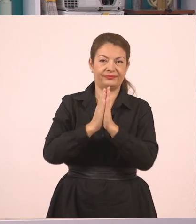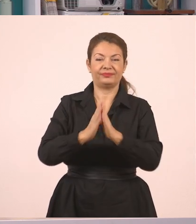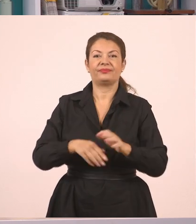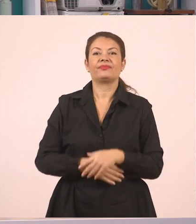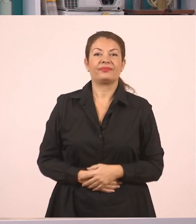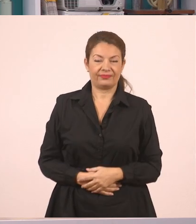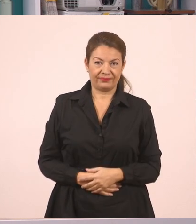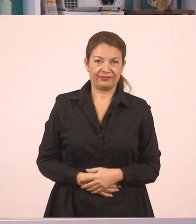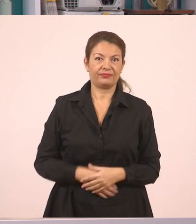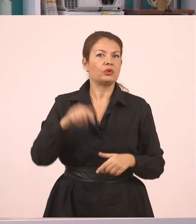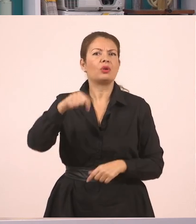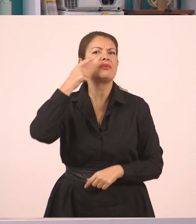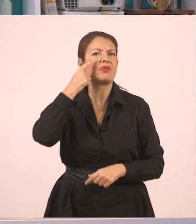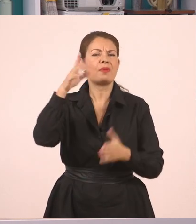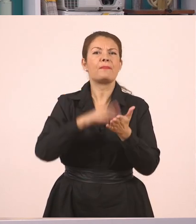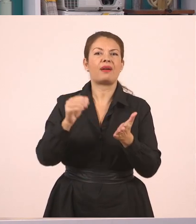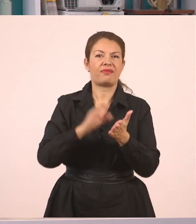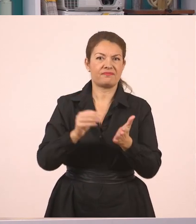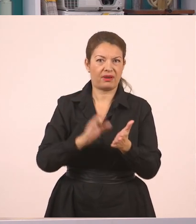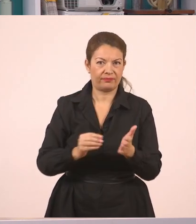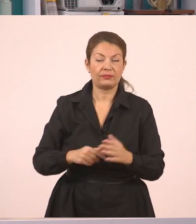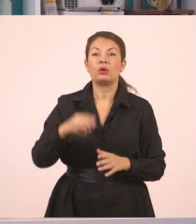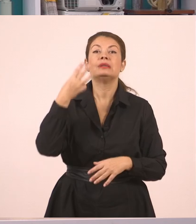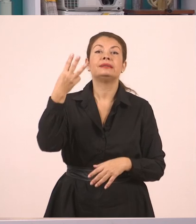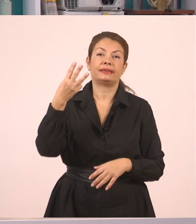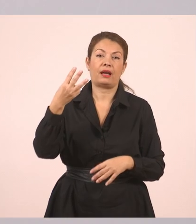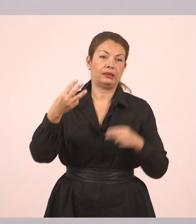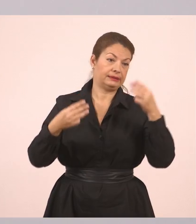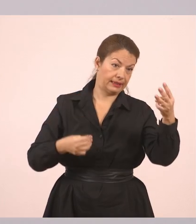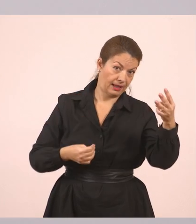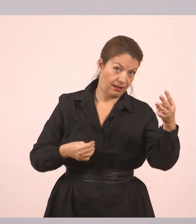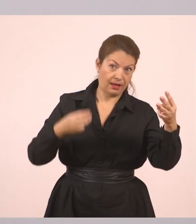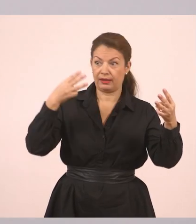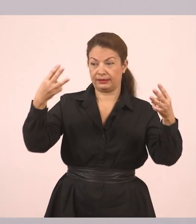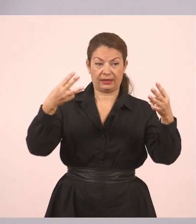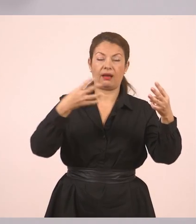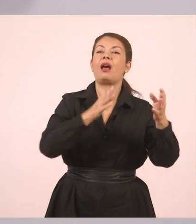Πλάγιος λόγος. Και πάμε με παραδείγματα. Θα κάνουμε τρία παραδείγματα από ευθύ σε πλάγιο.